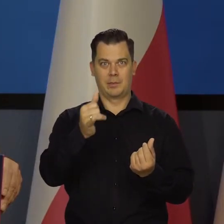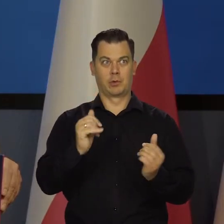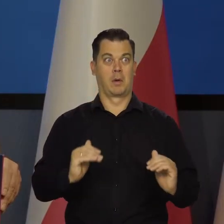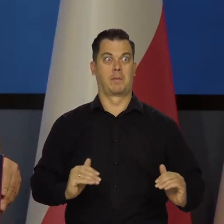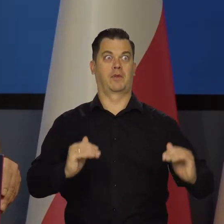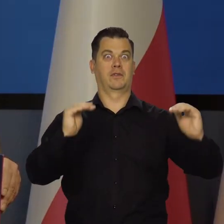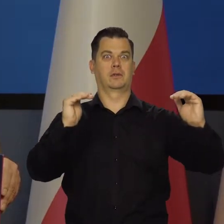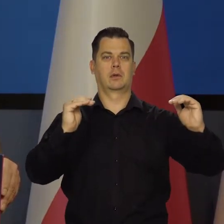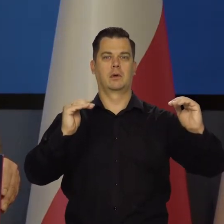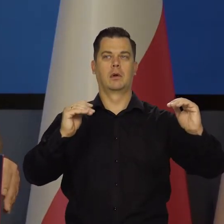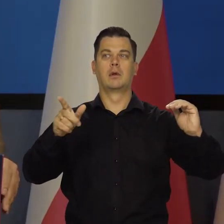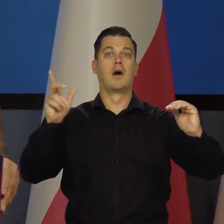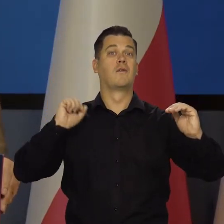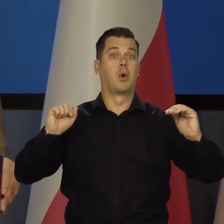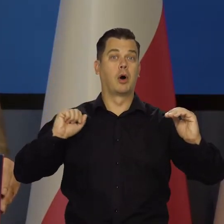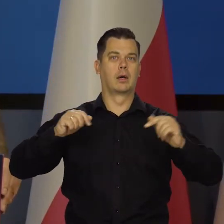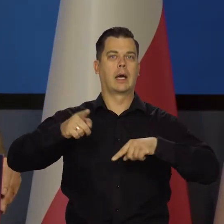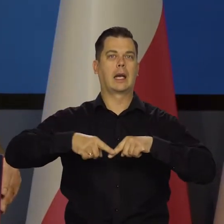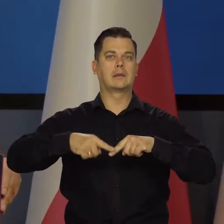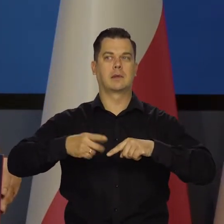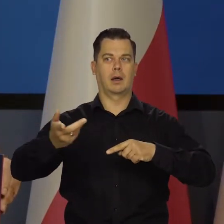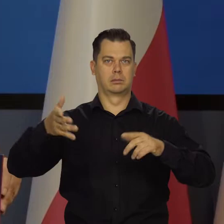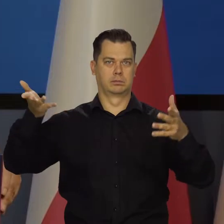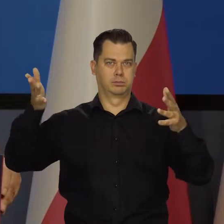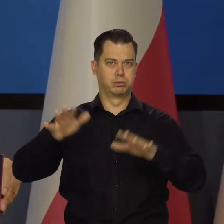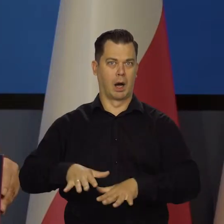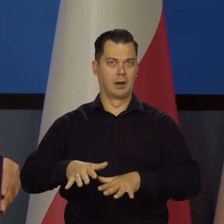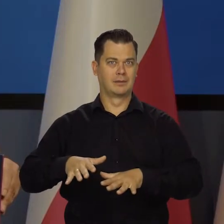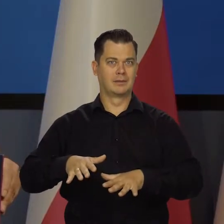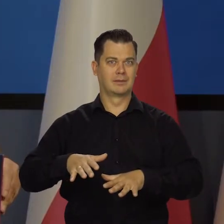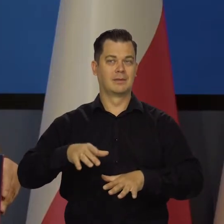bo co by się stało z Włochami, z Grecją, z ich papierami dłużnymi,